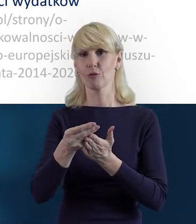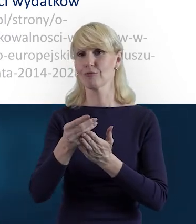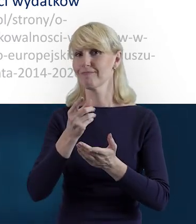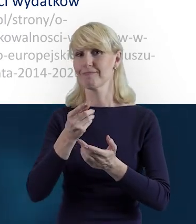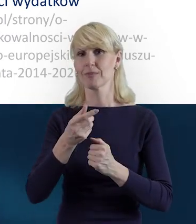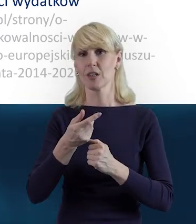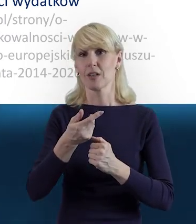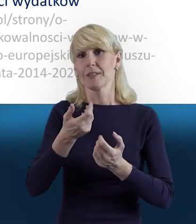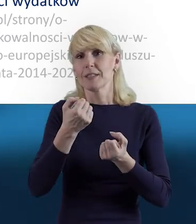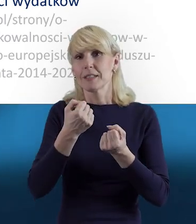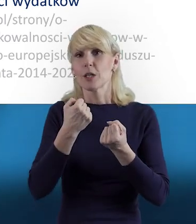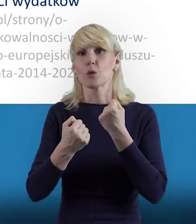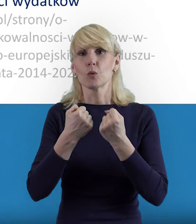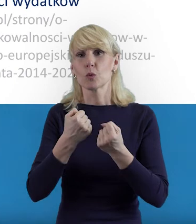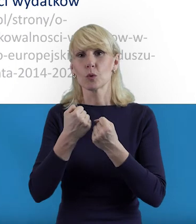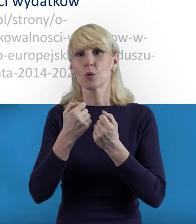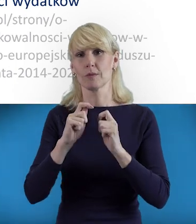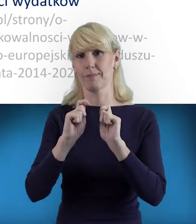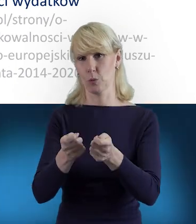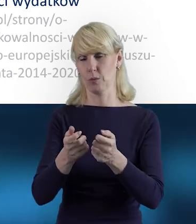Też chciałam powiedzieć, że ta Baza Personelu